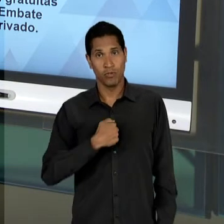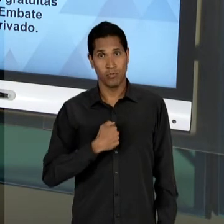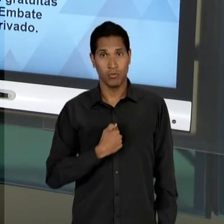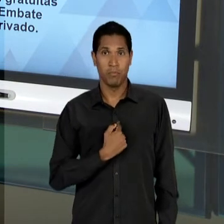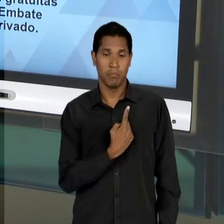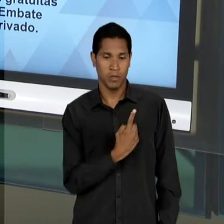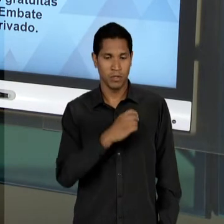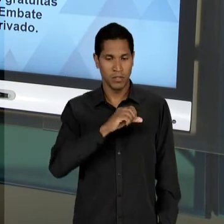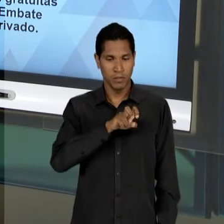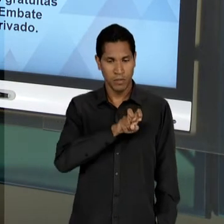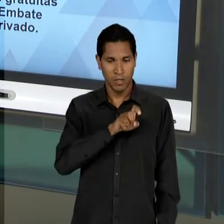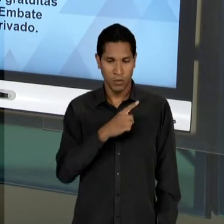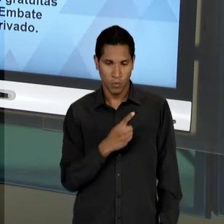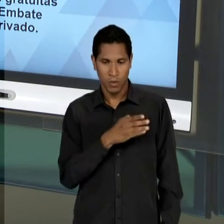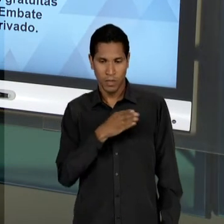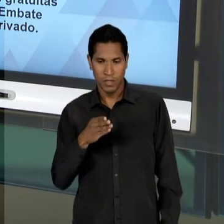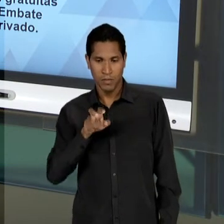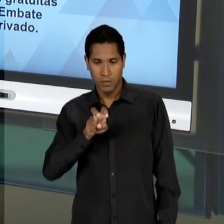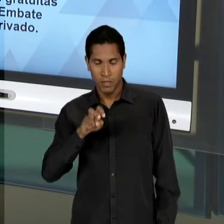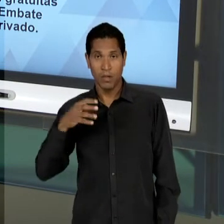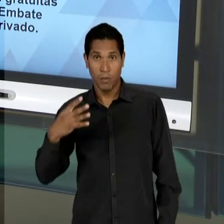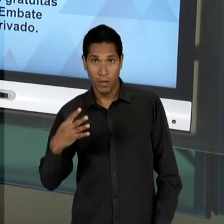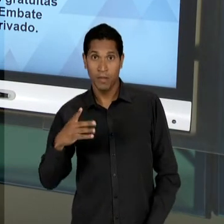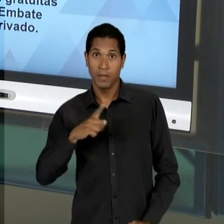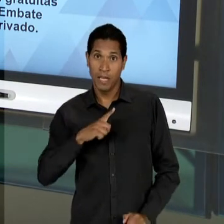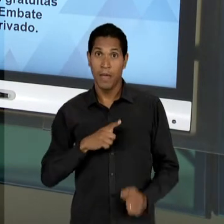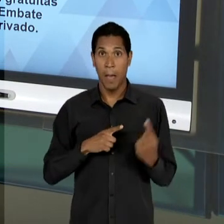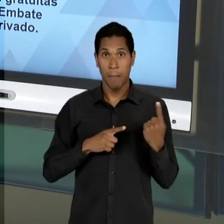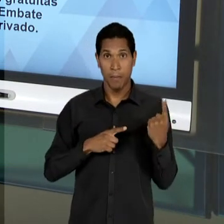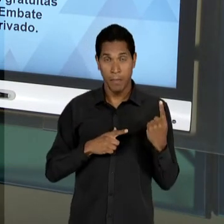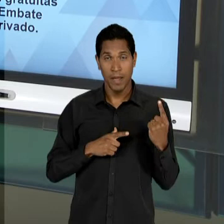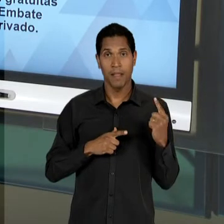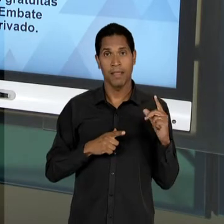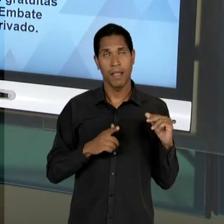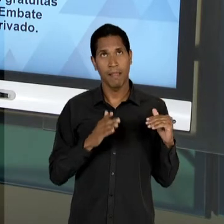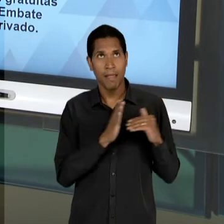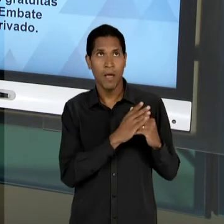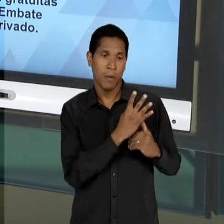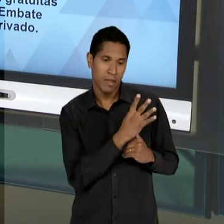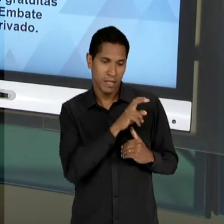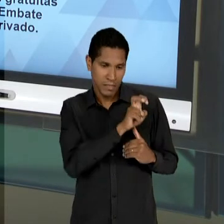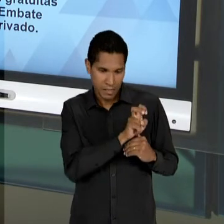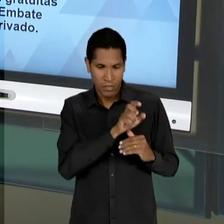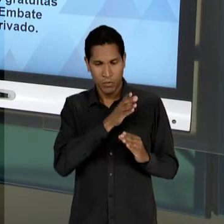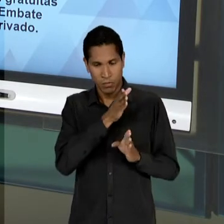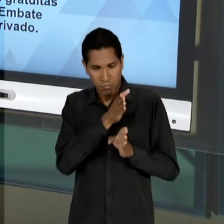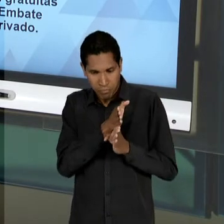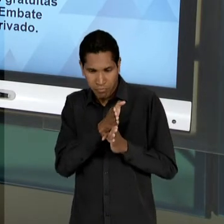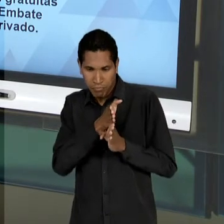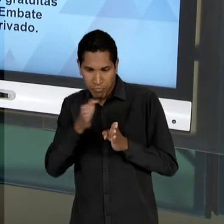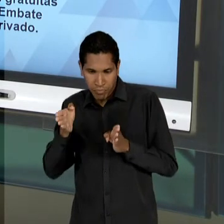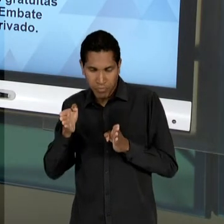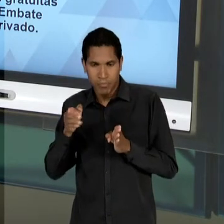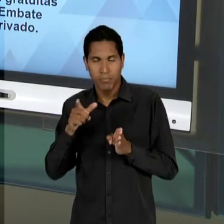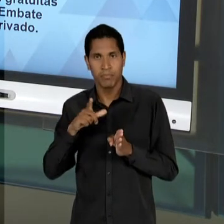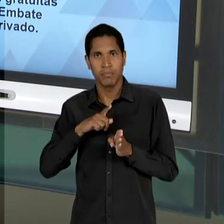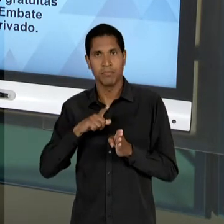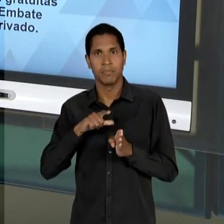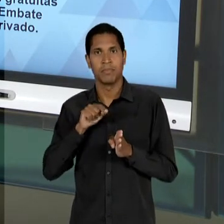A ERA VARGAS, A PRIMEIRA DURA DE 30 À 45, NÓS TEMOS UM GOVERNO VAGAS DE 51 ATÉ 54; NESSE